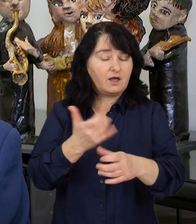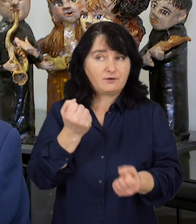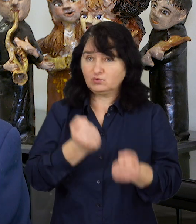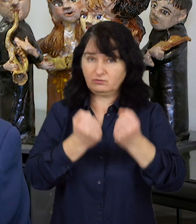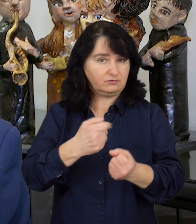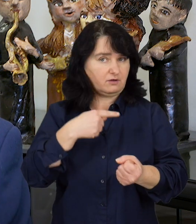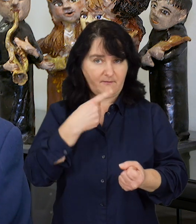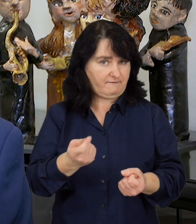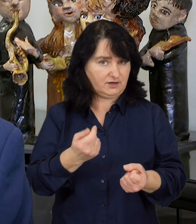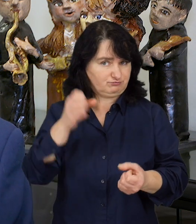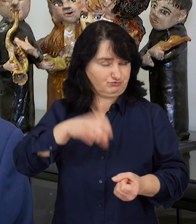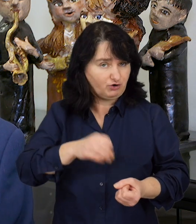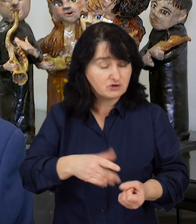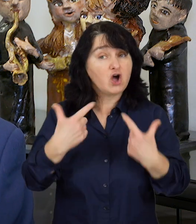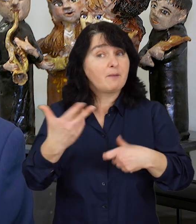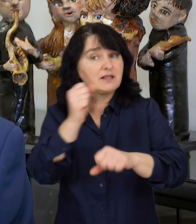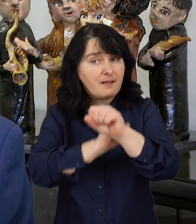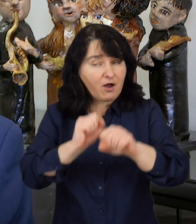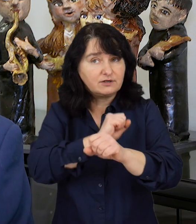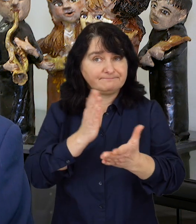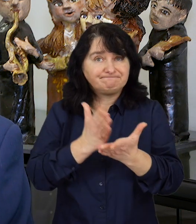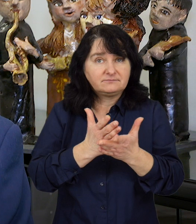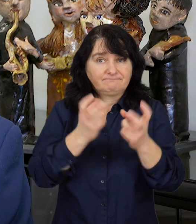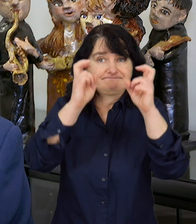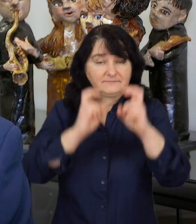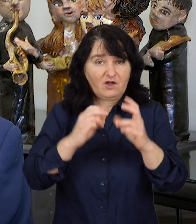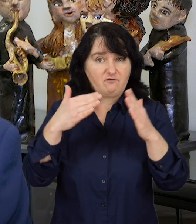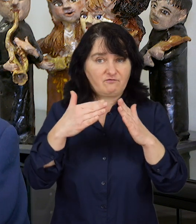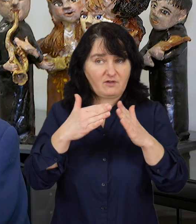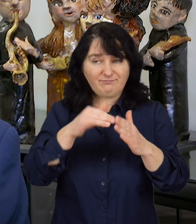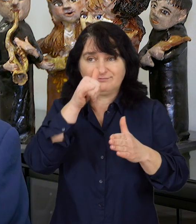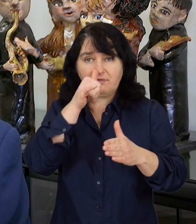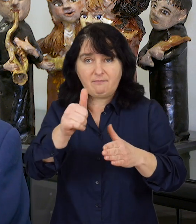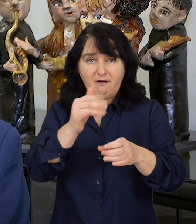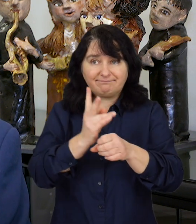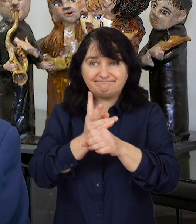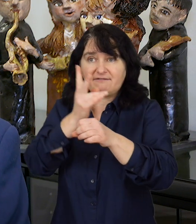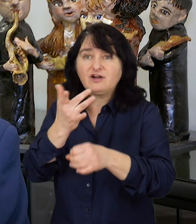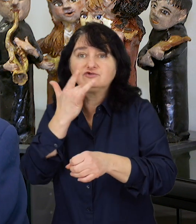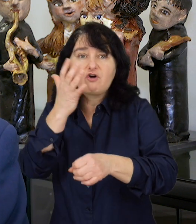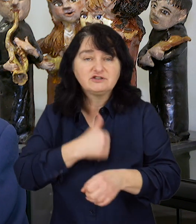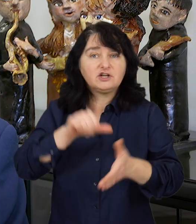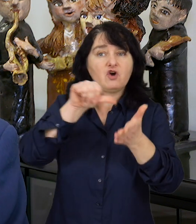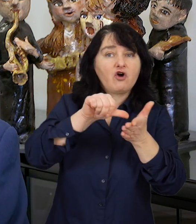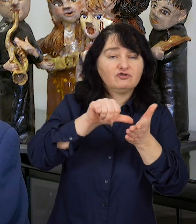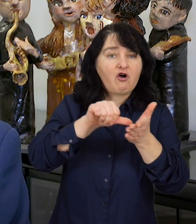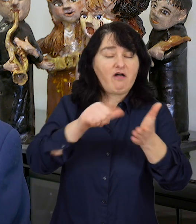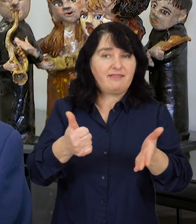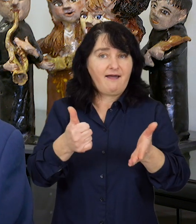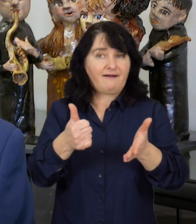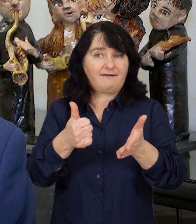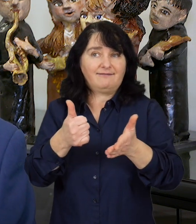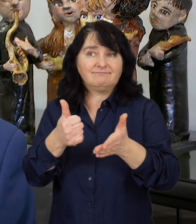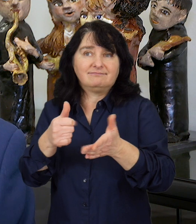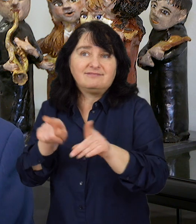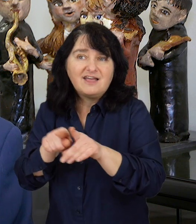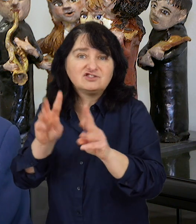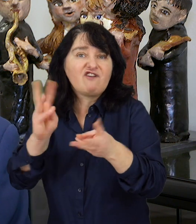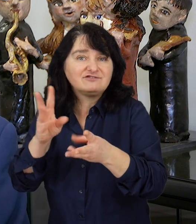Osoby niepełnosprawne poddane izolacji, nie mogące korzystać z ośrodków, warsztatów terapii zajęciowej,